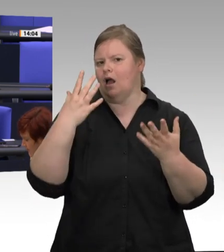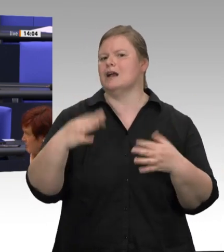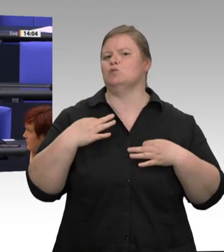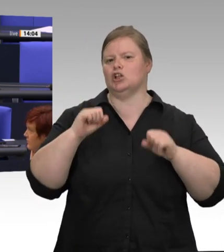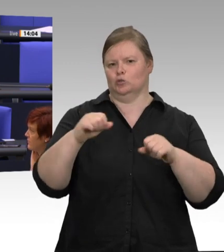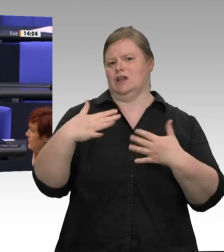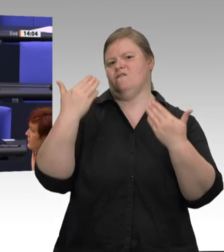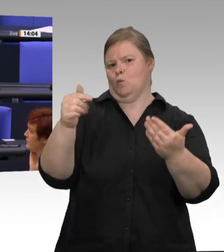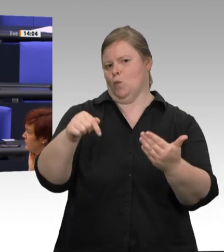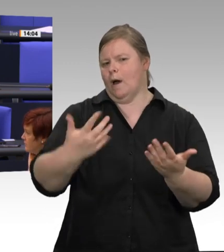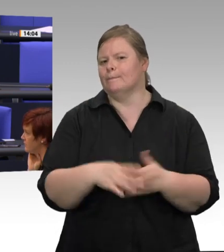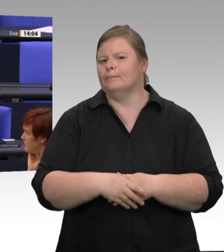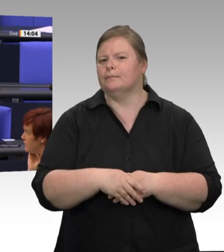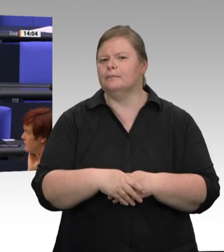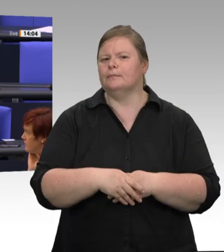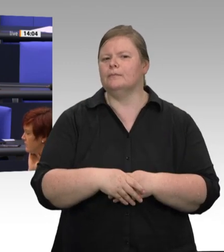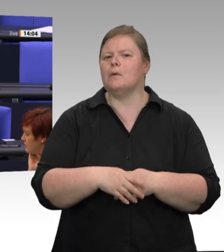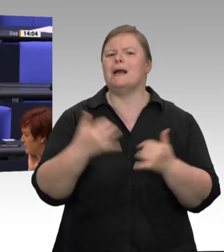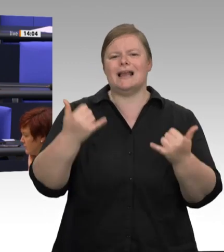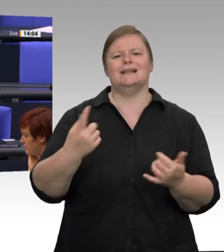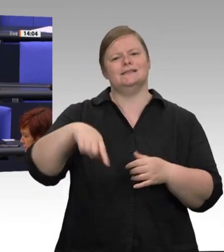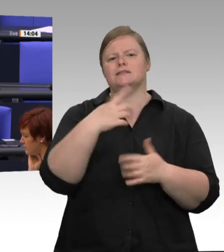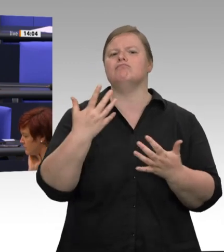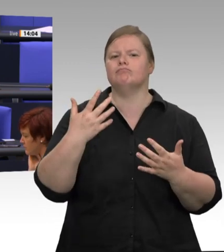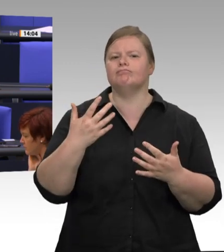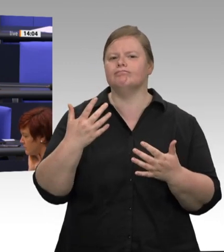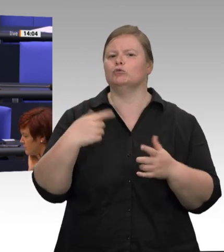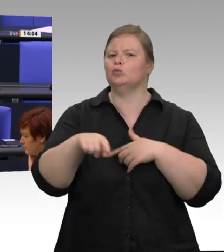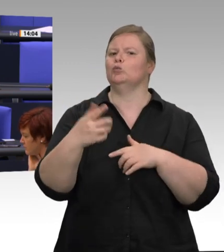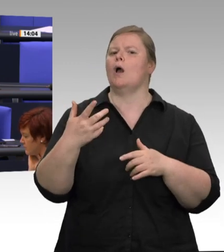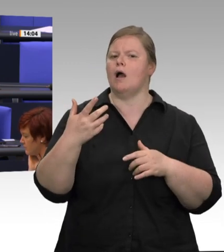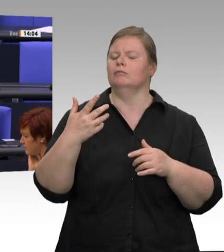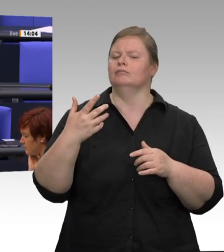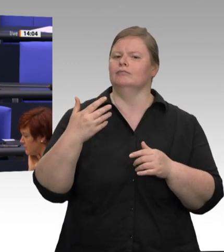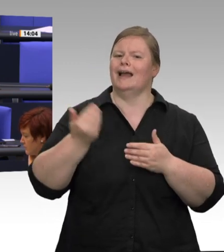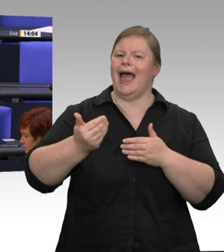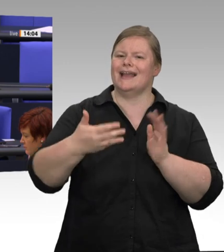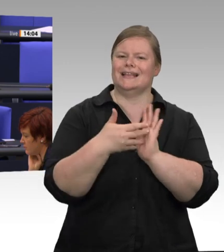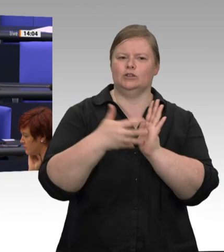ja auch schon in zwei Tagen diese 14 Tage um. Dann stellt sich die Frage: Wie können